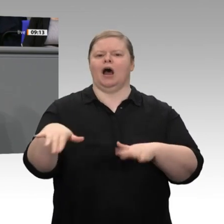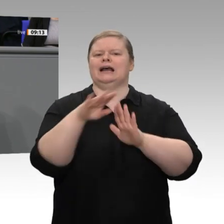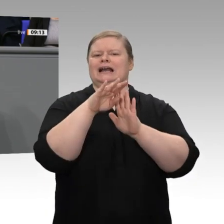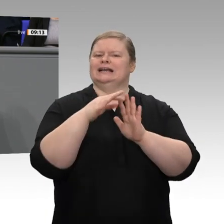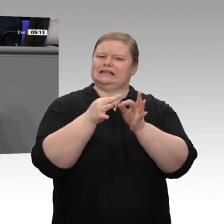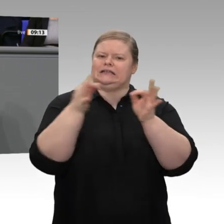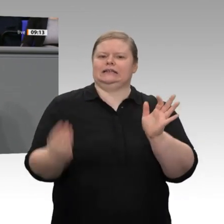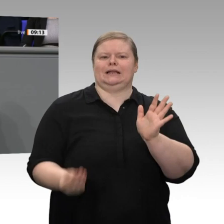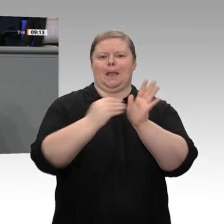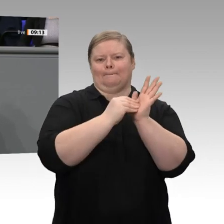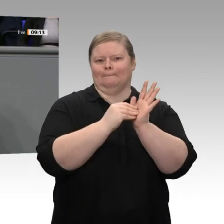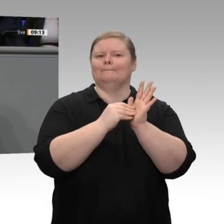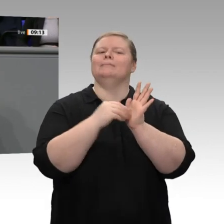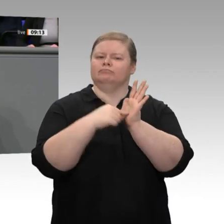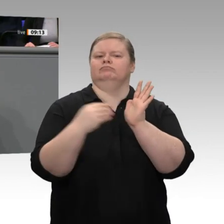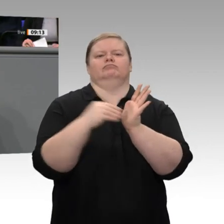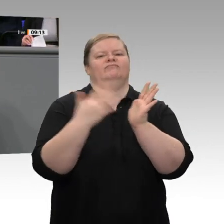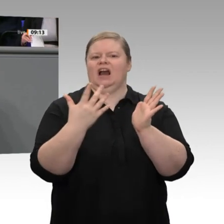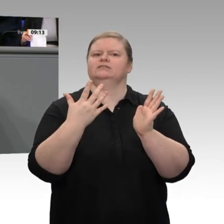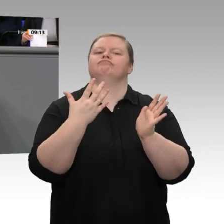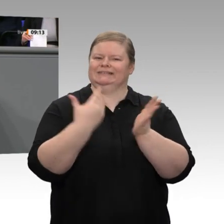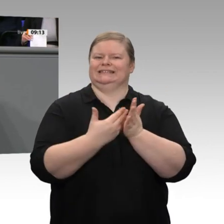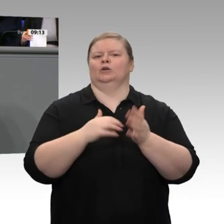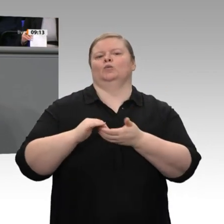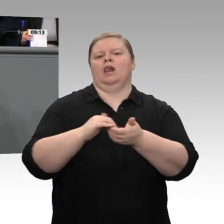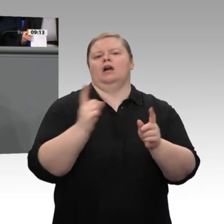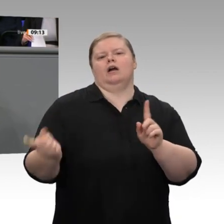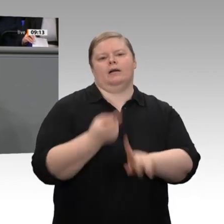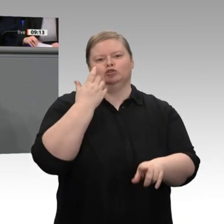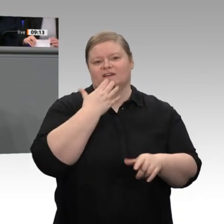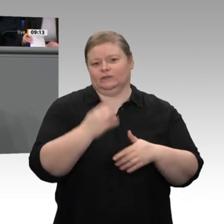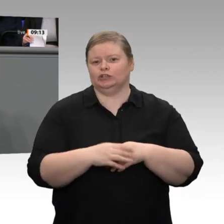hinaus auch weitere Termine bereits im Gesetz verankert hätten. Aber wir haben ja noch